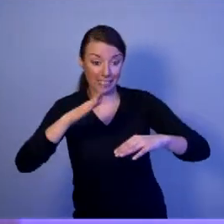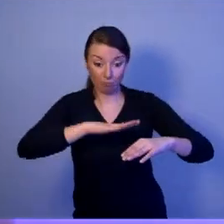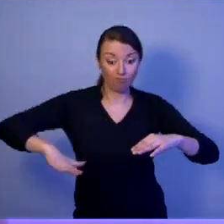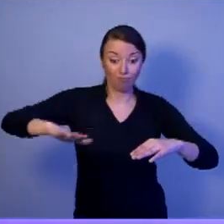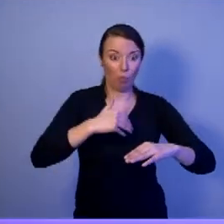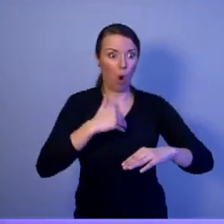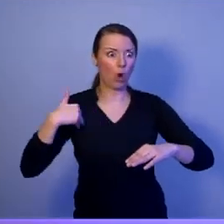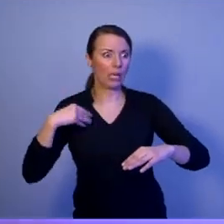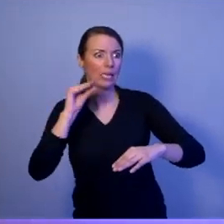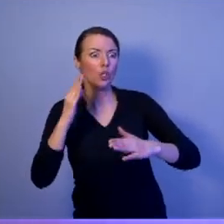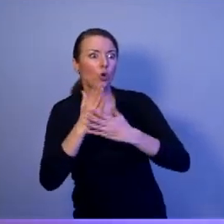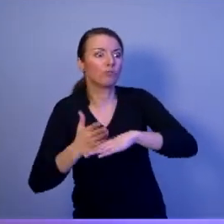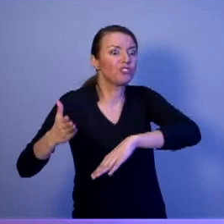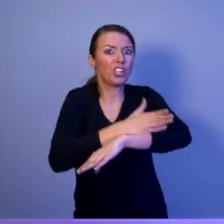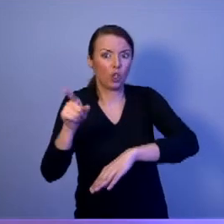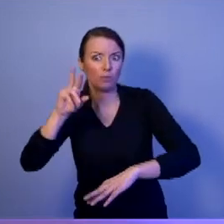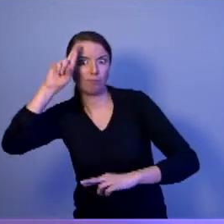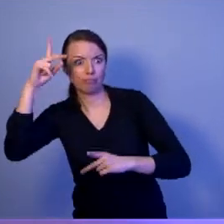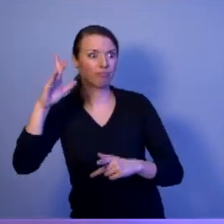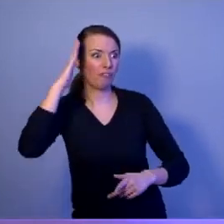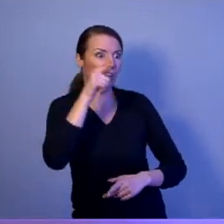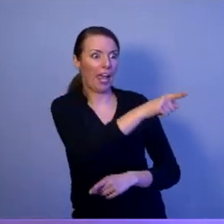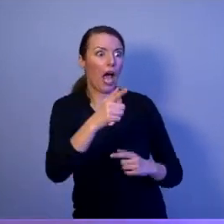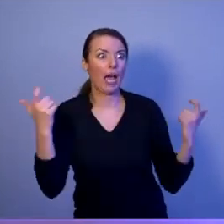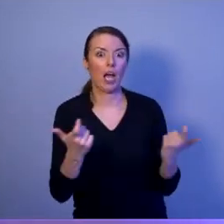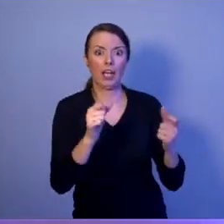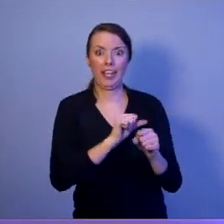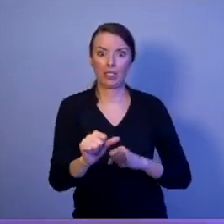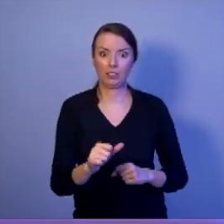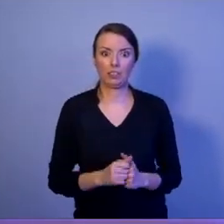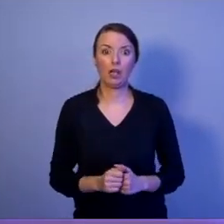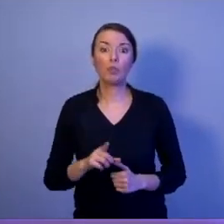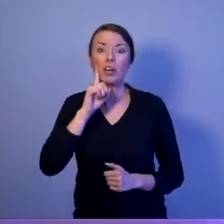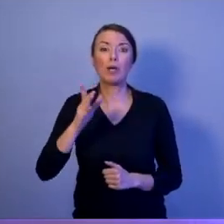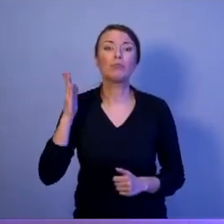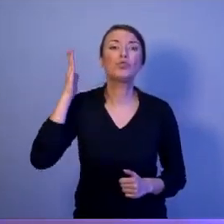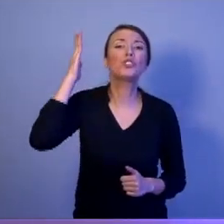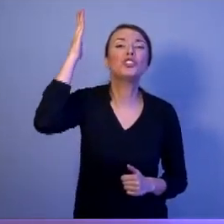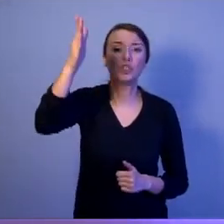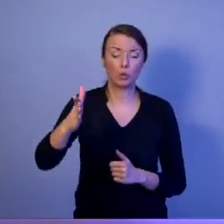Drodzy Państwo, przyszłych wojen nie będzie się prowadziło armatami czołgami i samolotami.